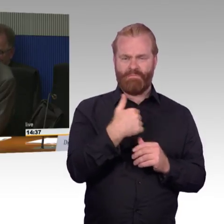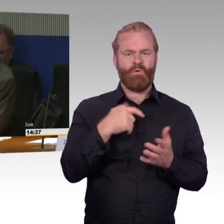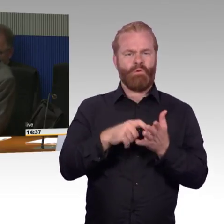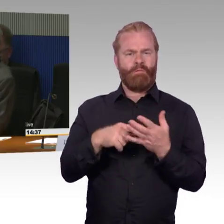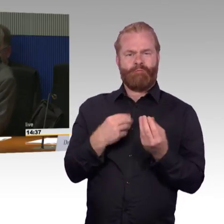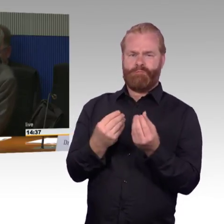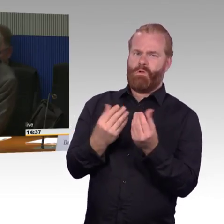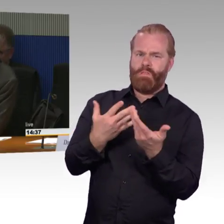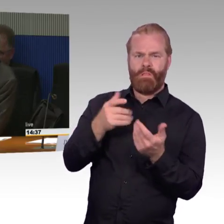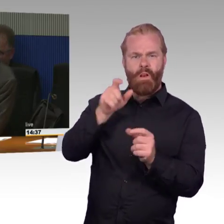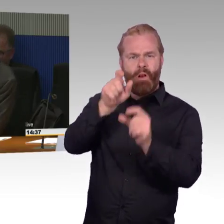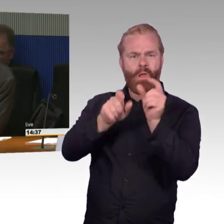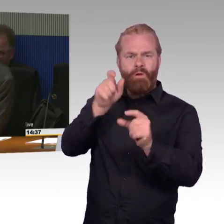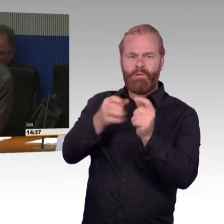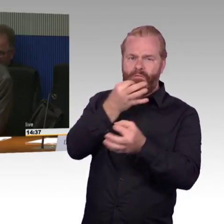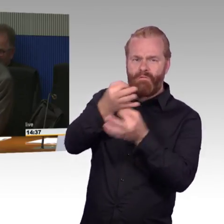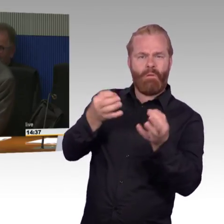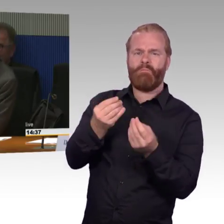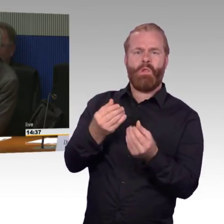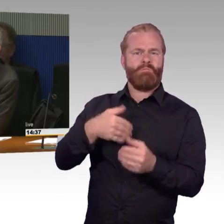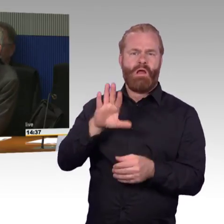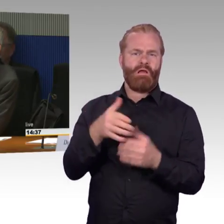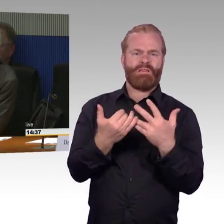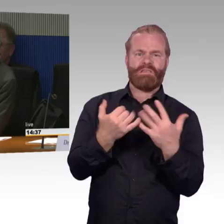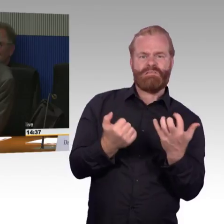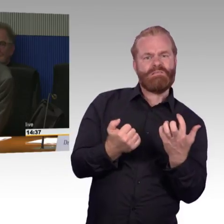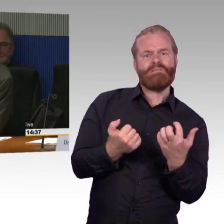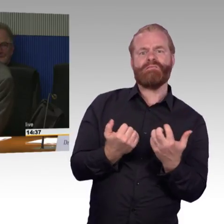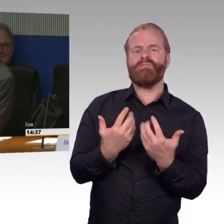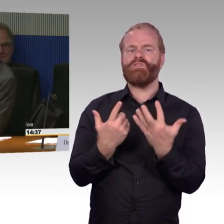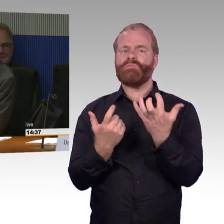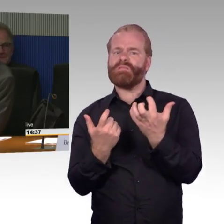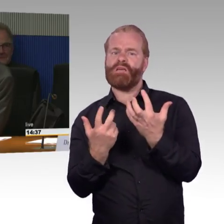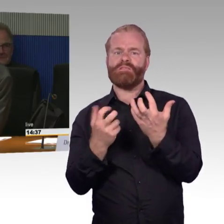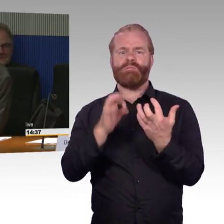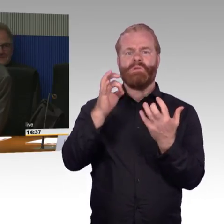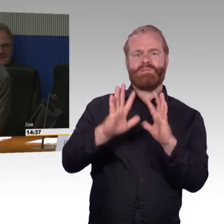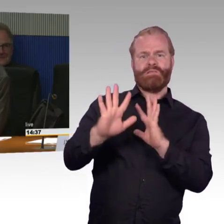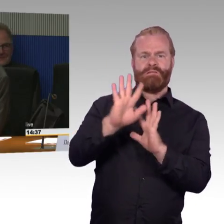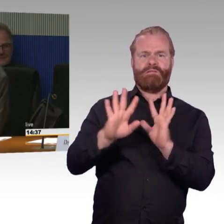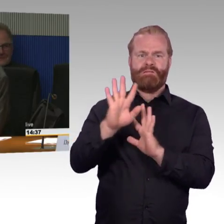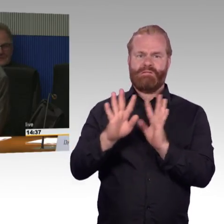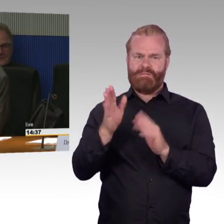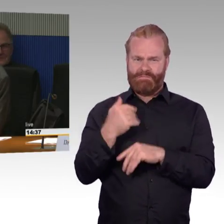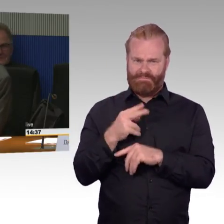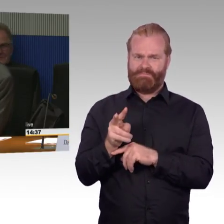einen statistischen Kniff, so ähnlich, wie bei der Pünktlichkeit, dass ein Zug erst unpünktlich ist ab einer bestimmten Minutenzahl.